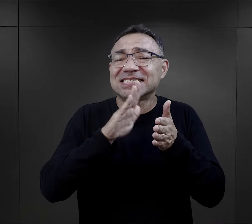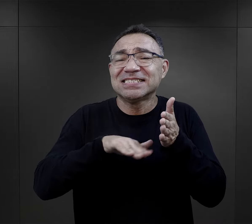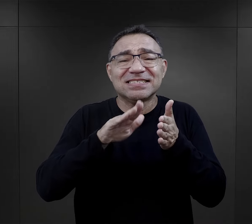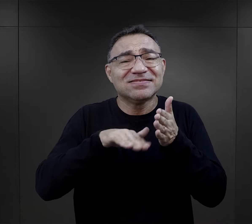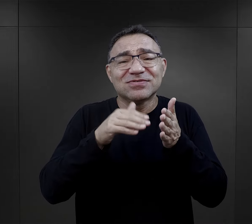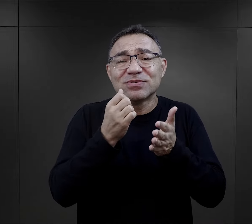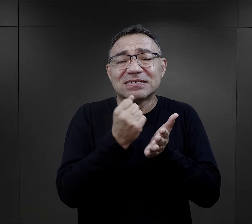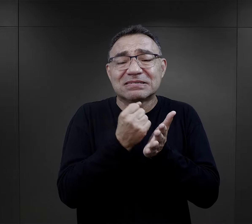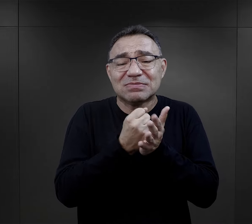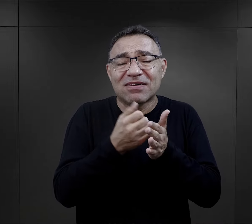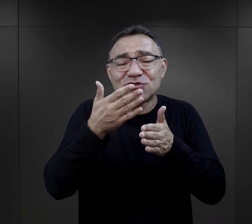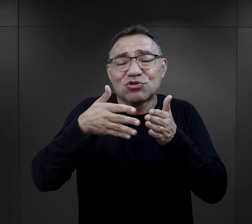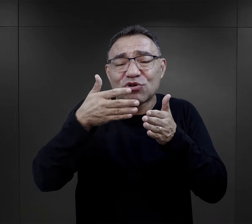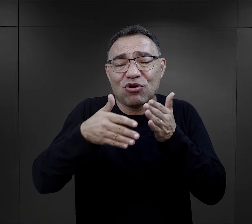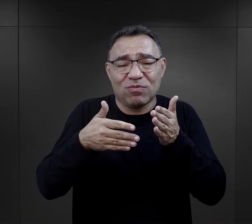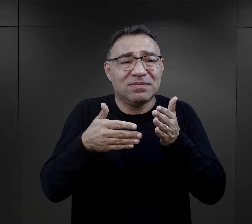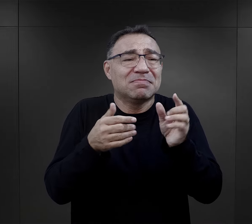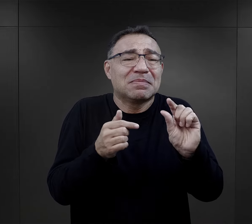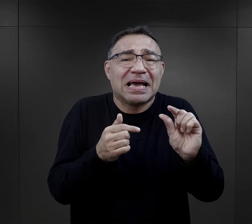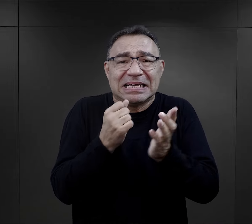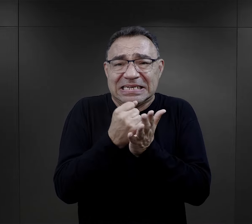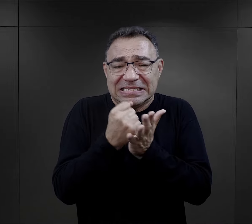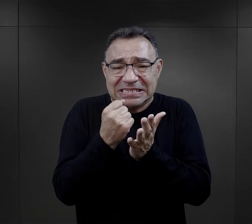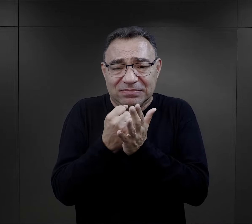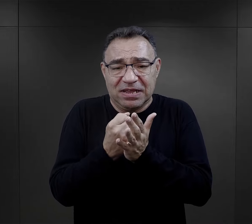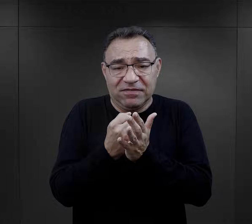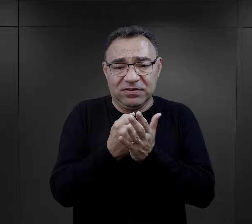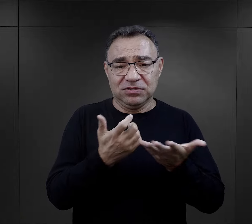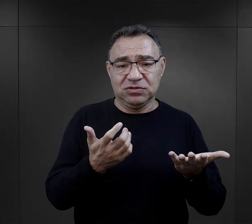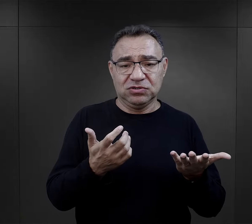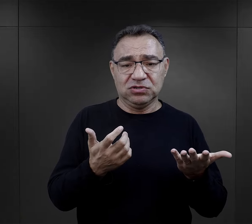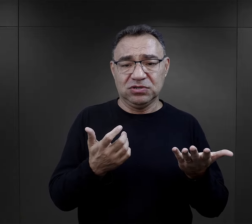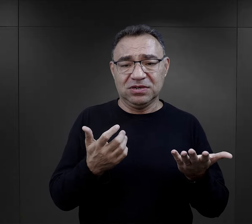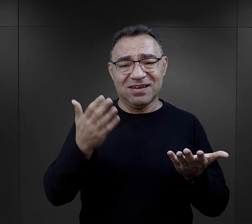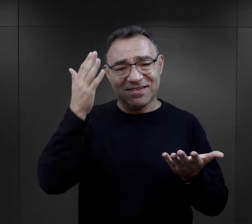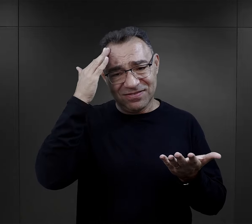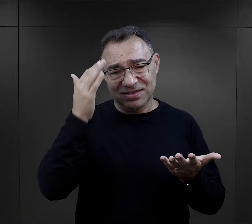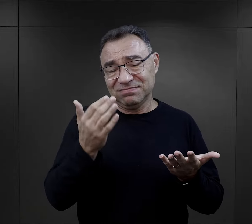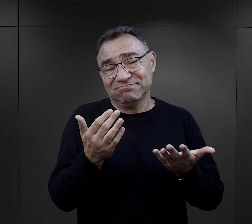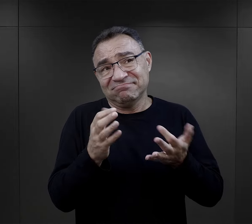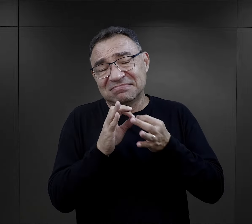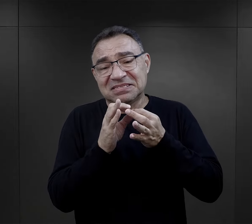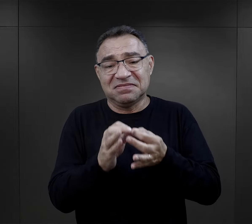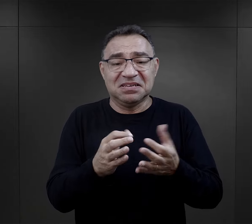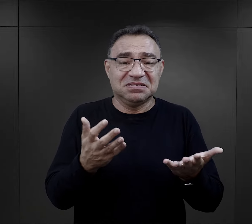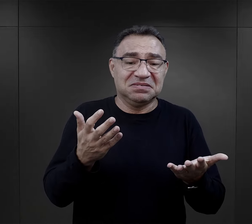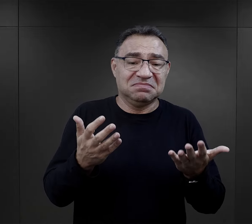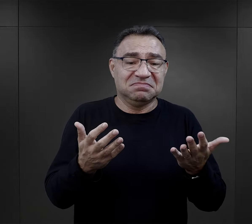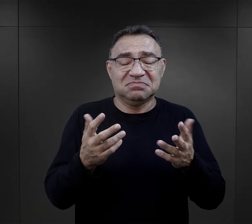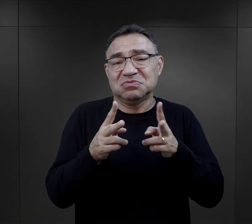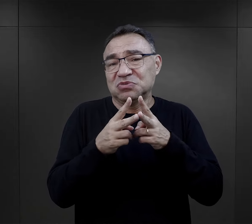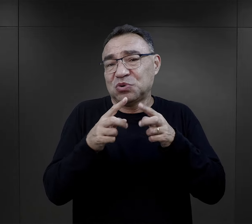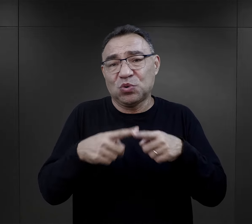Drobne rzeczy, bardzo drobne, wręcz trudno powiedzieć, że to trwało jakoś długo w obozie, to mogło trwać tam